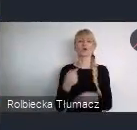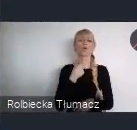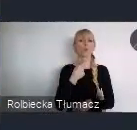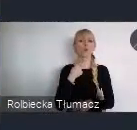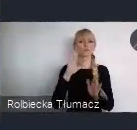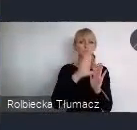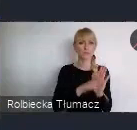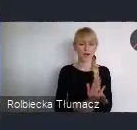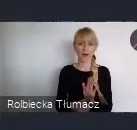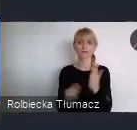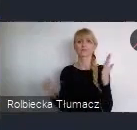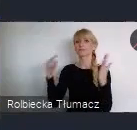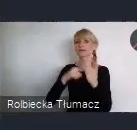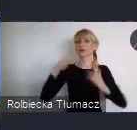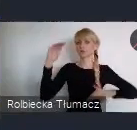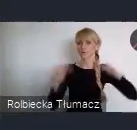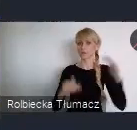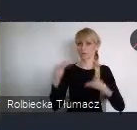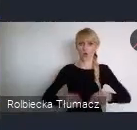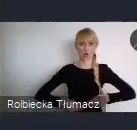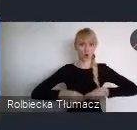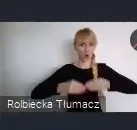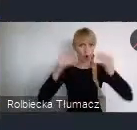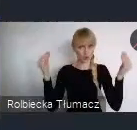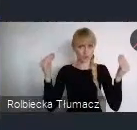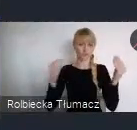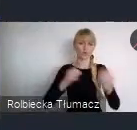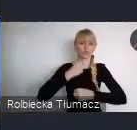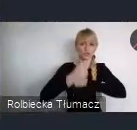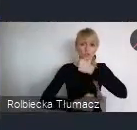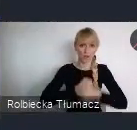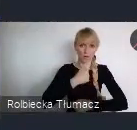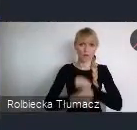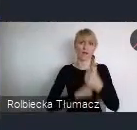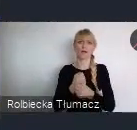cele zrównoważonego rozwoju w działaniu, miejska bibioteka